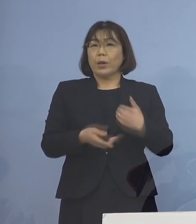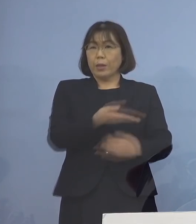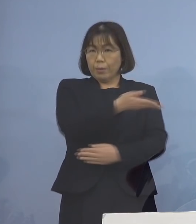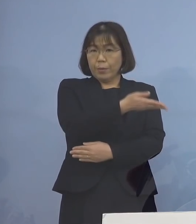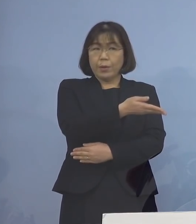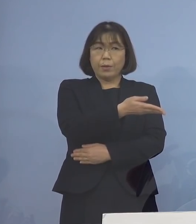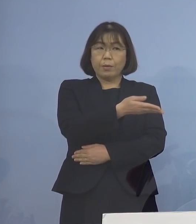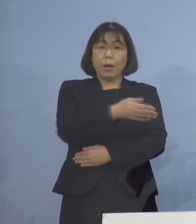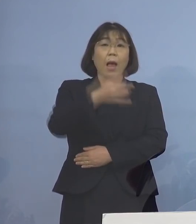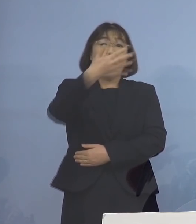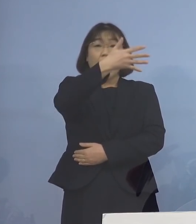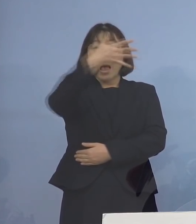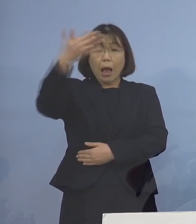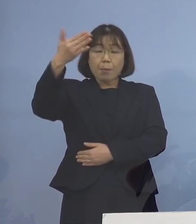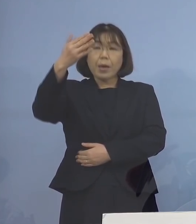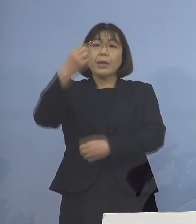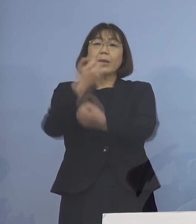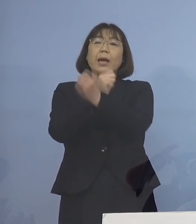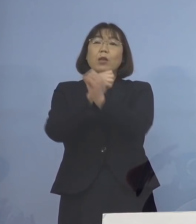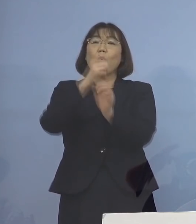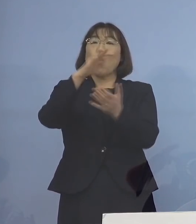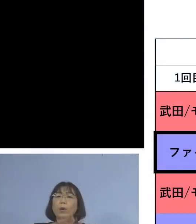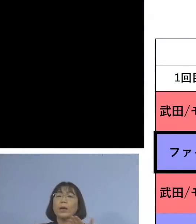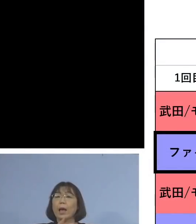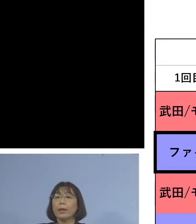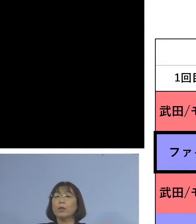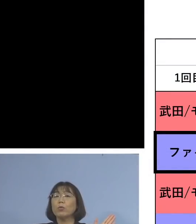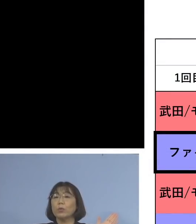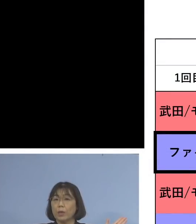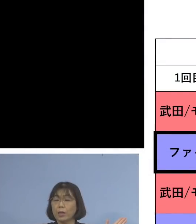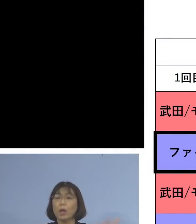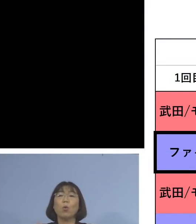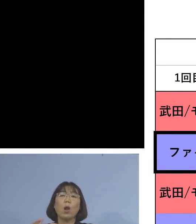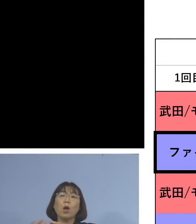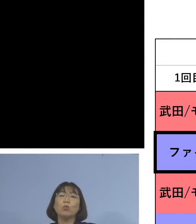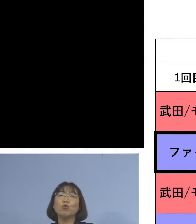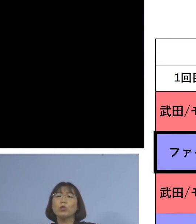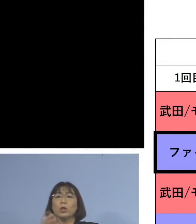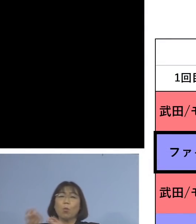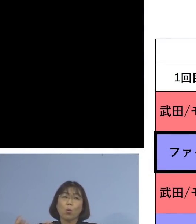アメリカの研究データですね、既に これは国でも共有されているんですが